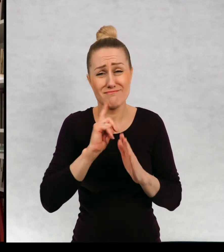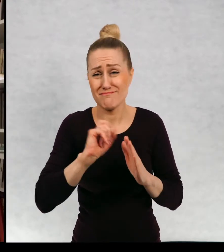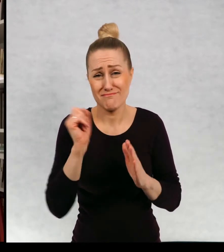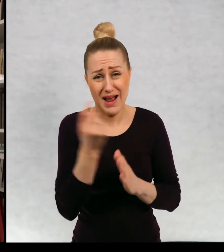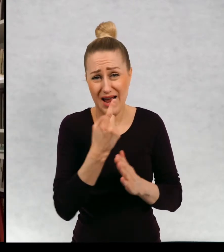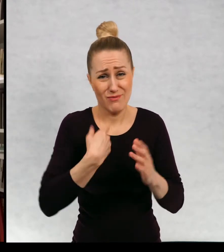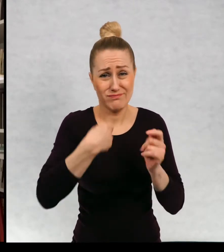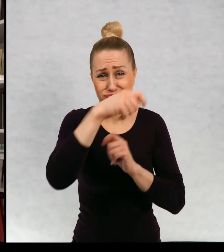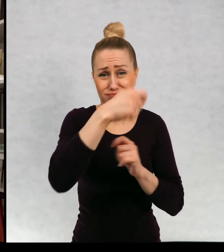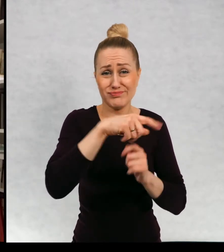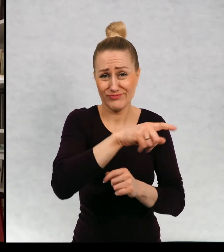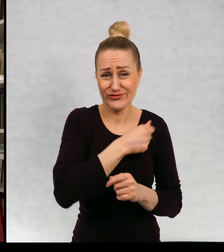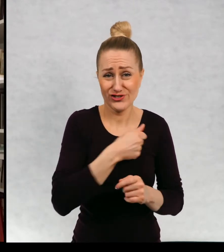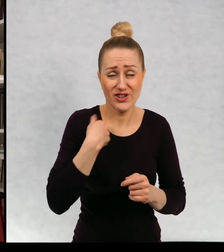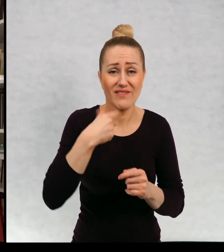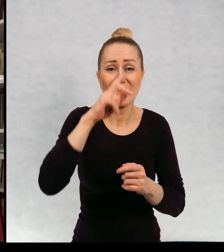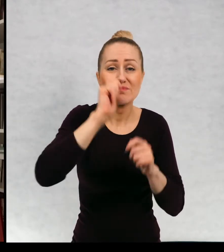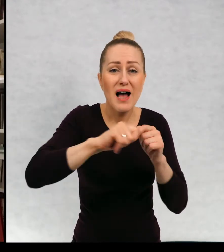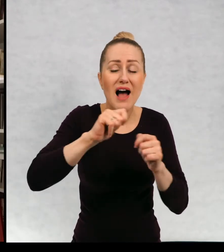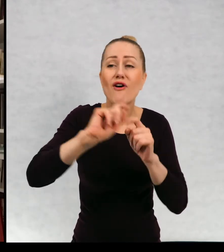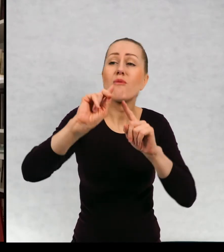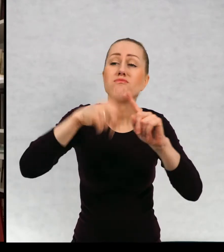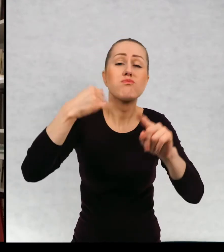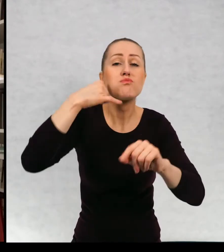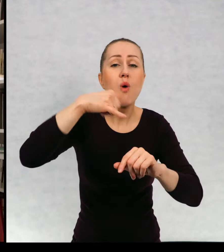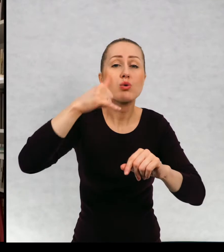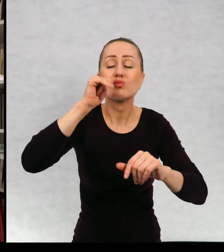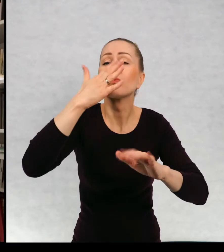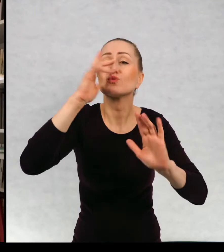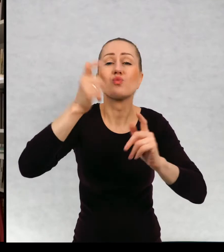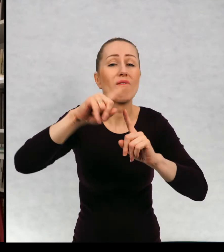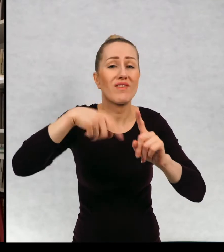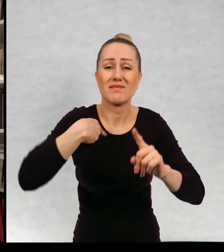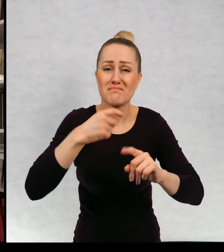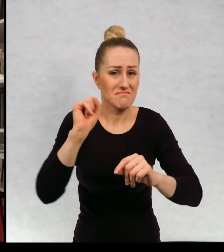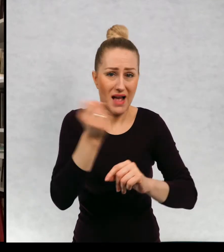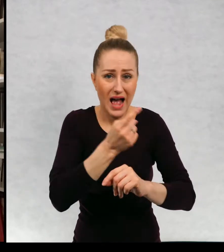Jeszcze rok temu bywałam w Warszawie regularnie, teraz ostatni raz